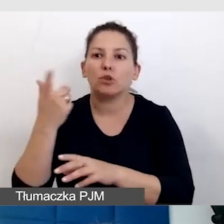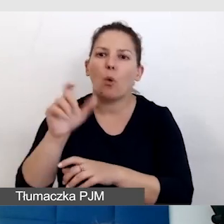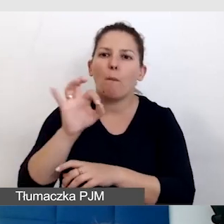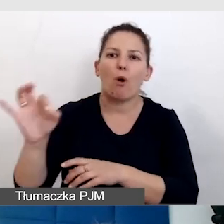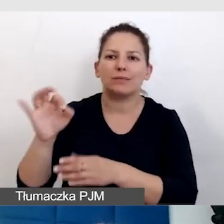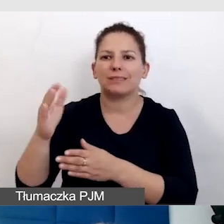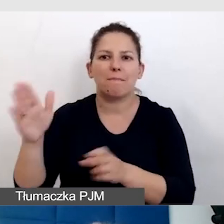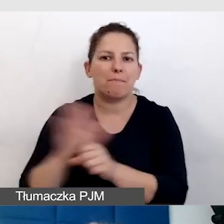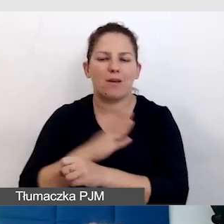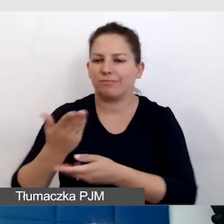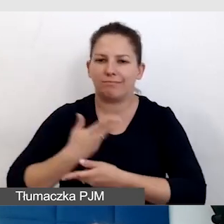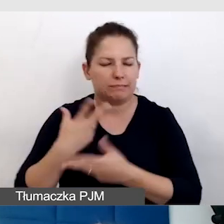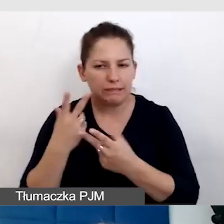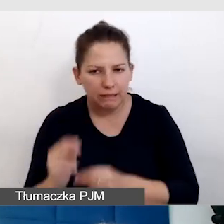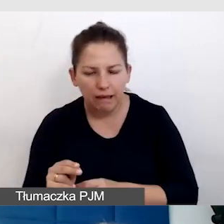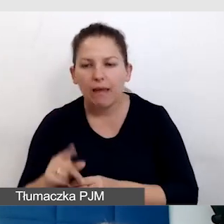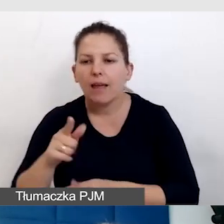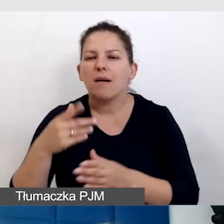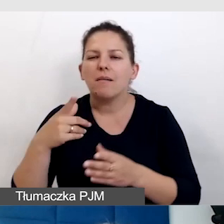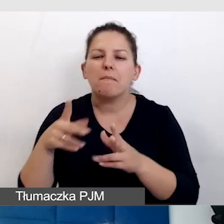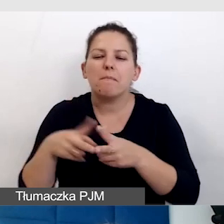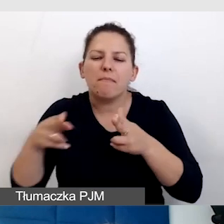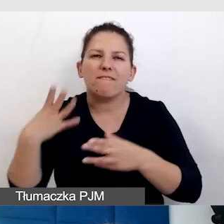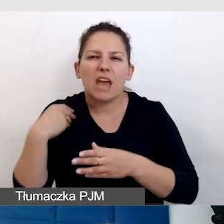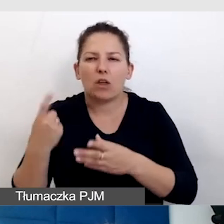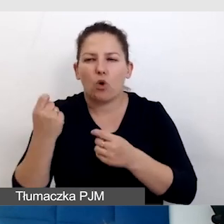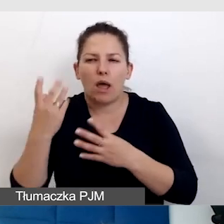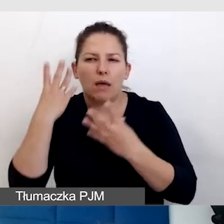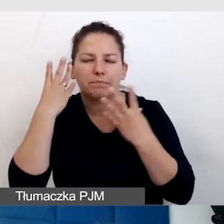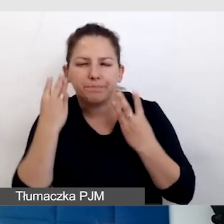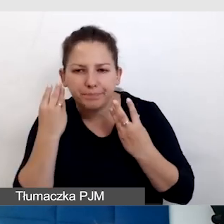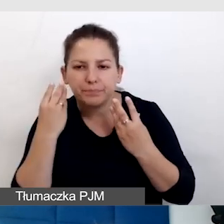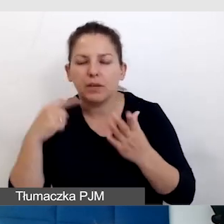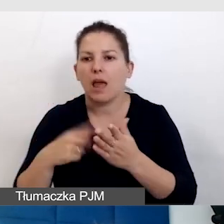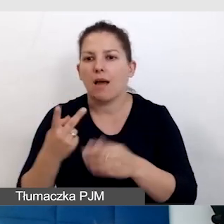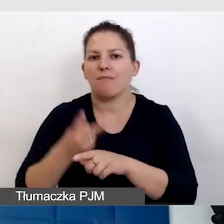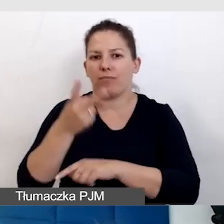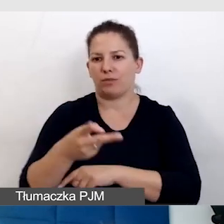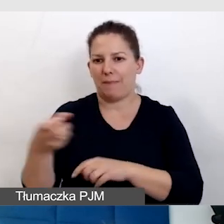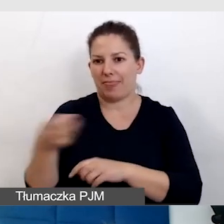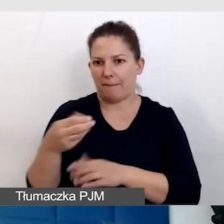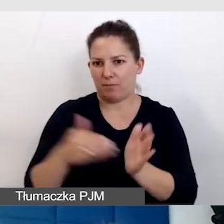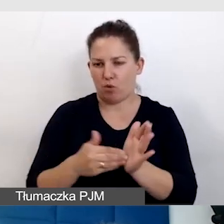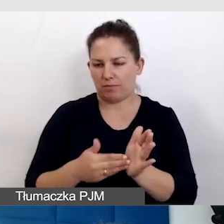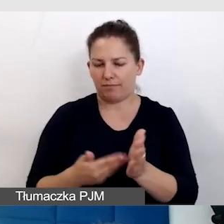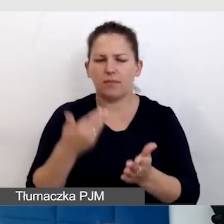np. stracili słuch, i potrzebują dostępu do napisów. Dlaczego to mówię?